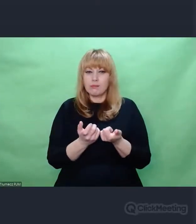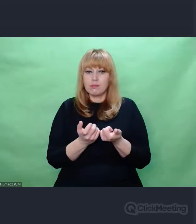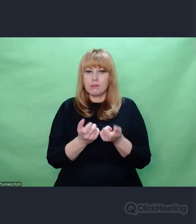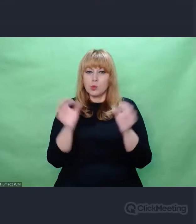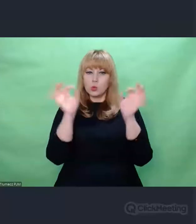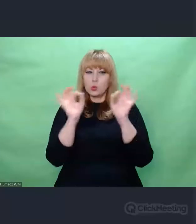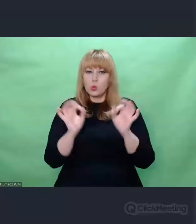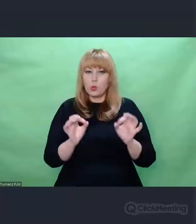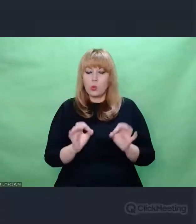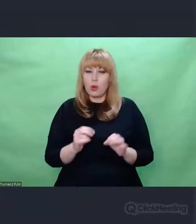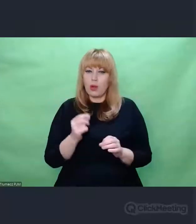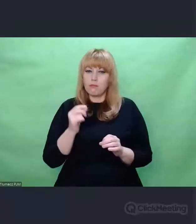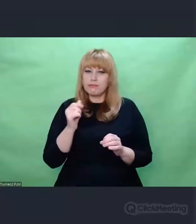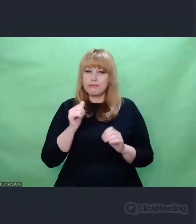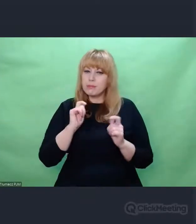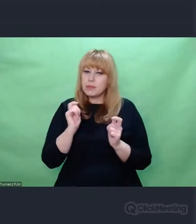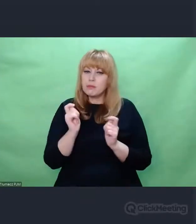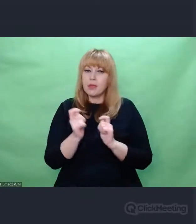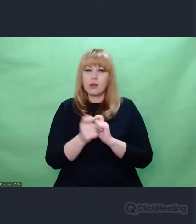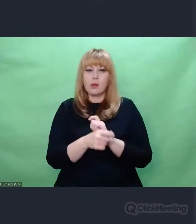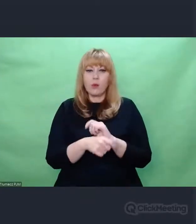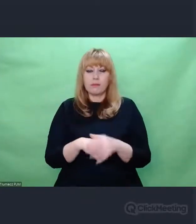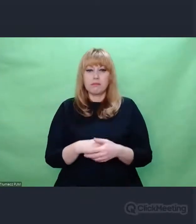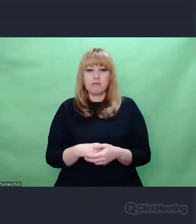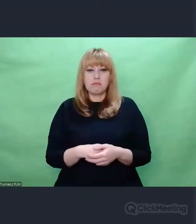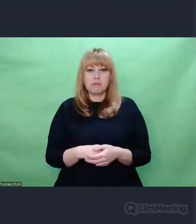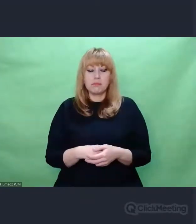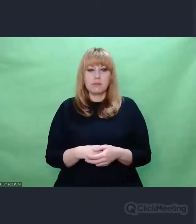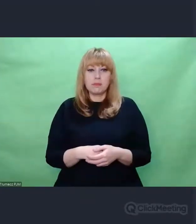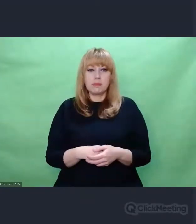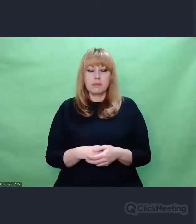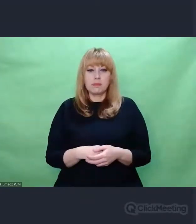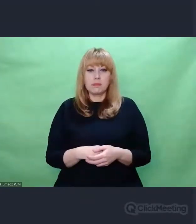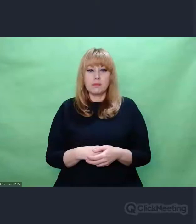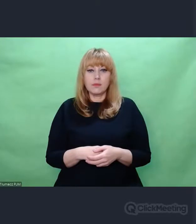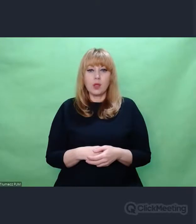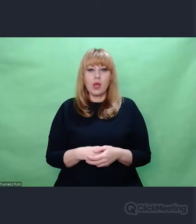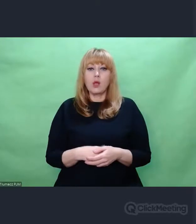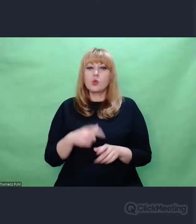To słowo w ogóle jest jakieś takie niedobre moim zdaniem.